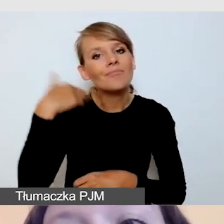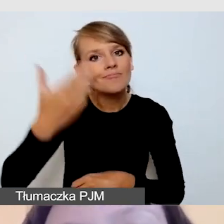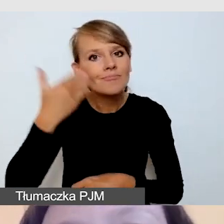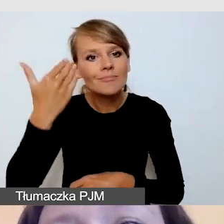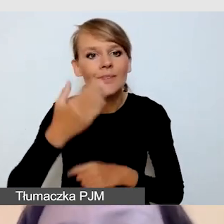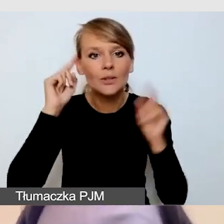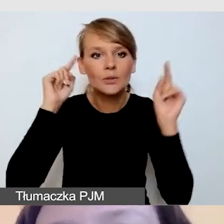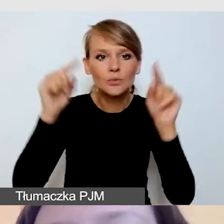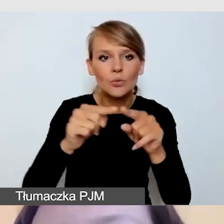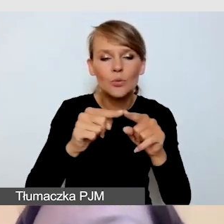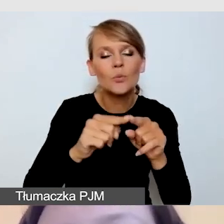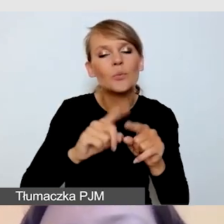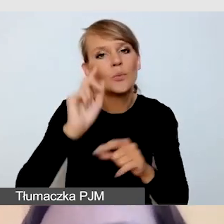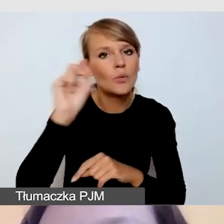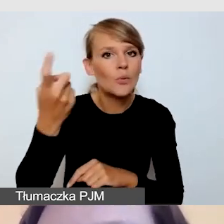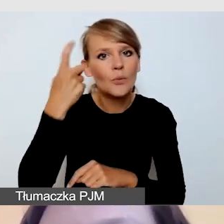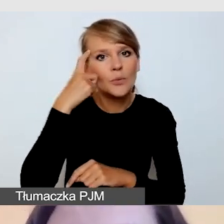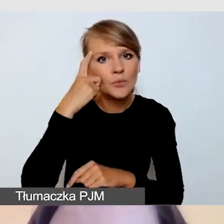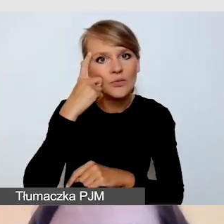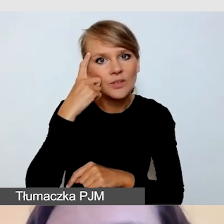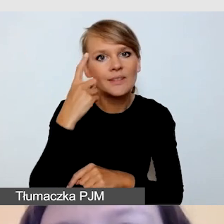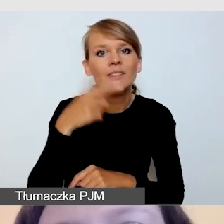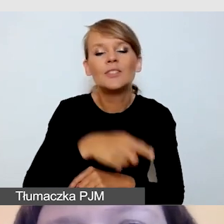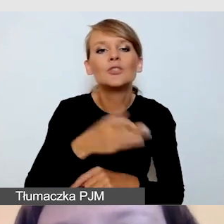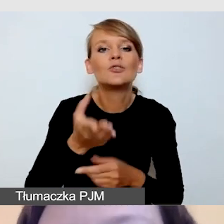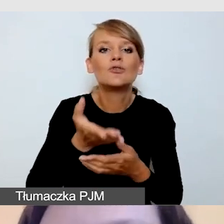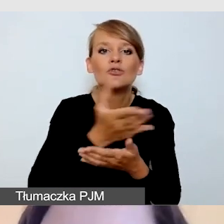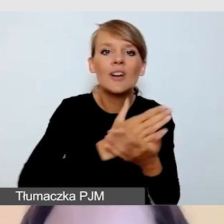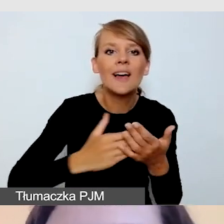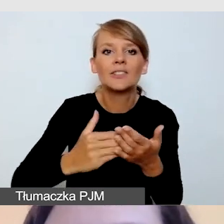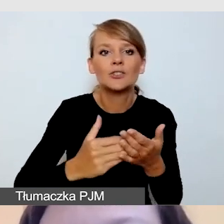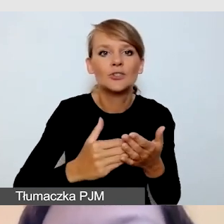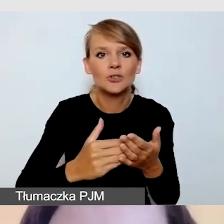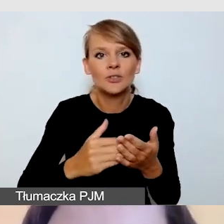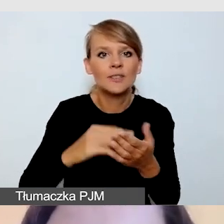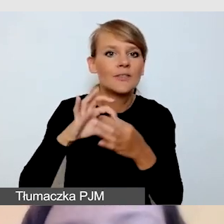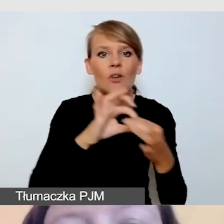przede wszystkim na tej części wydarzenia, które dotyczy transmisji online.